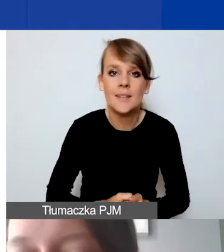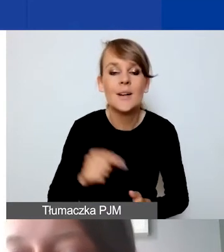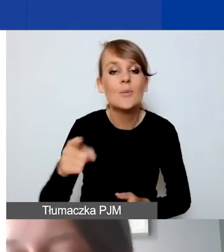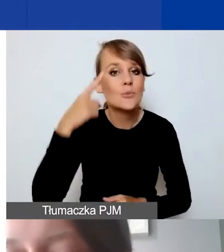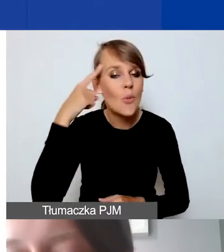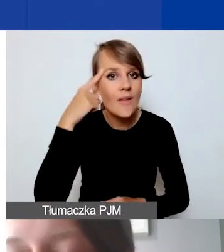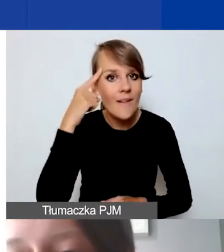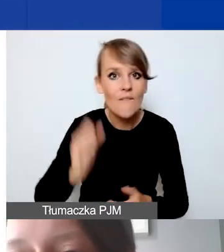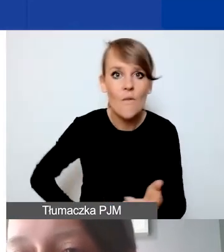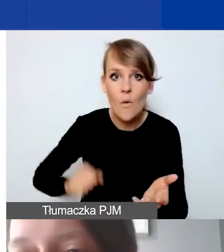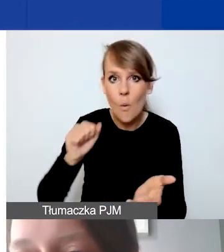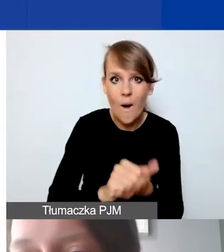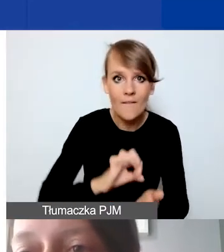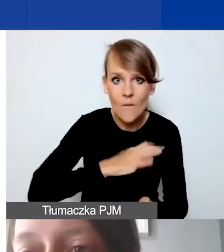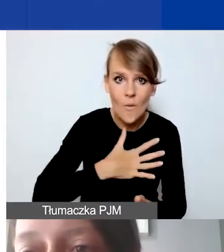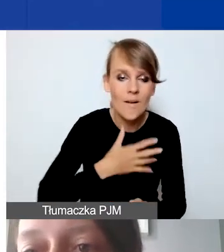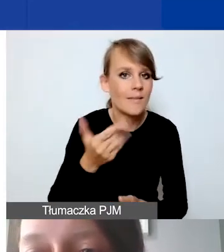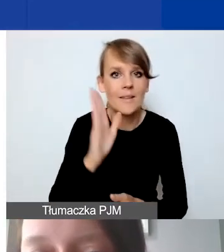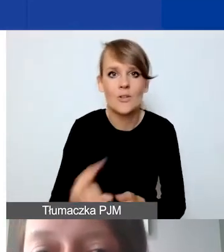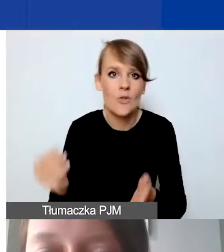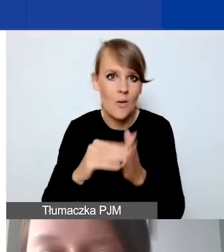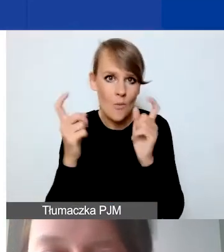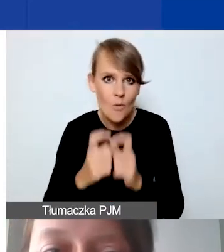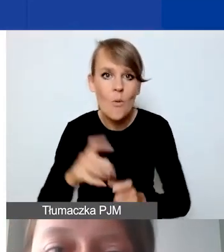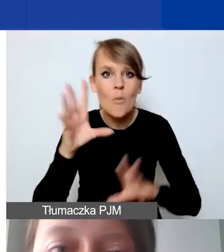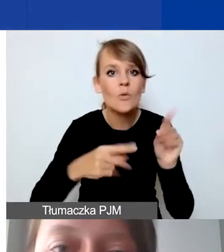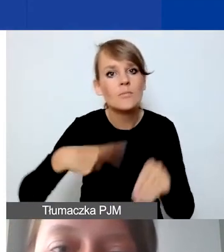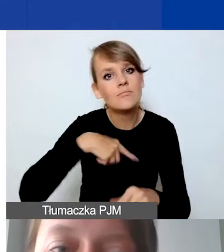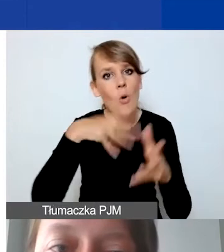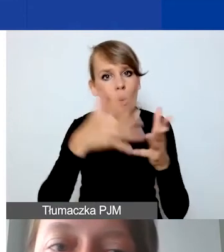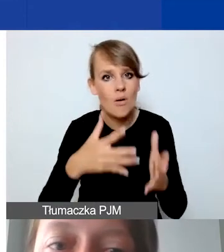Wkład własny nie będzie dodatkowo punktowany, budżet oceniamy jako całość.